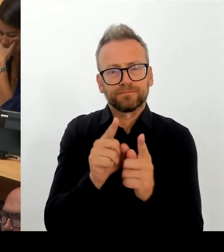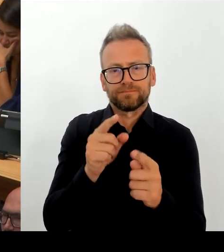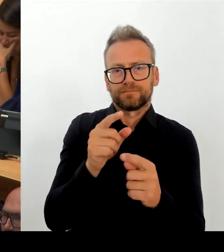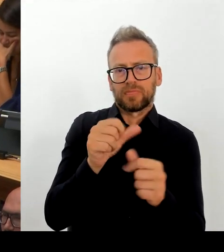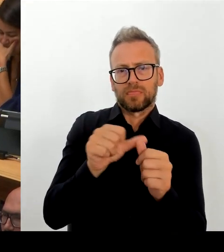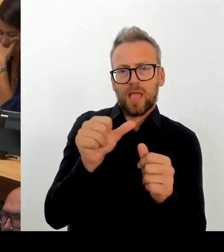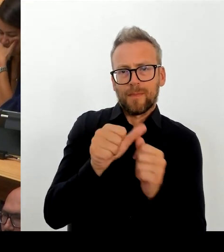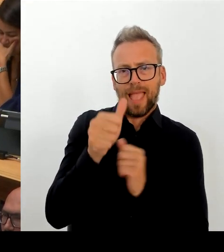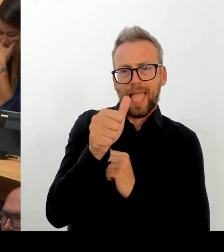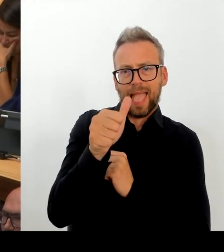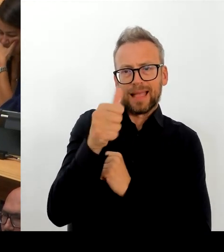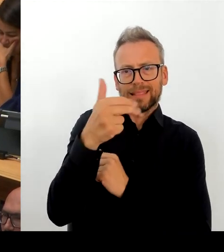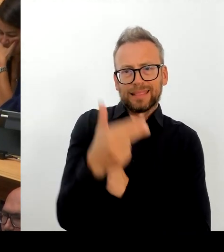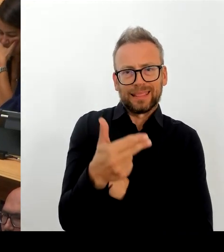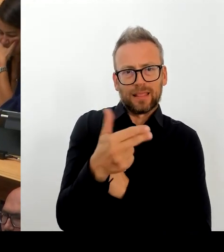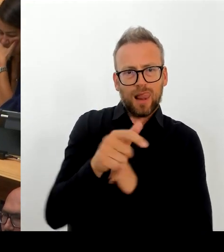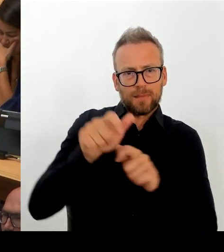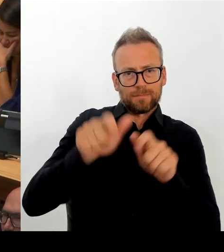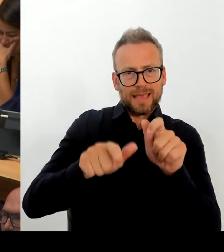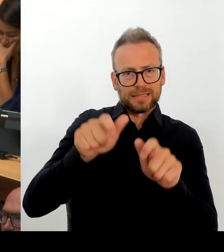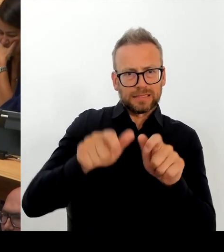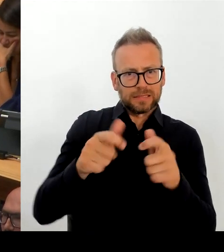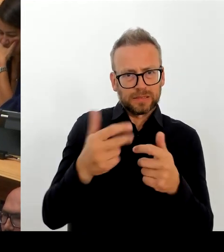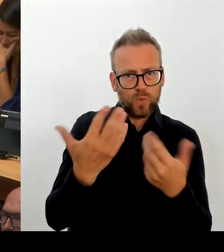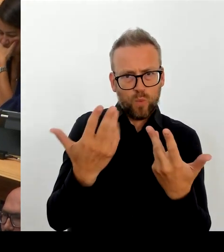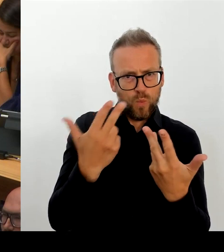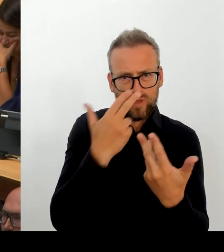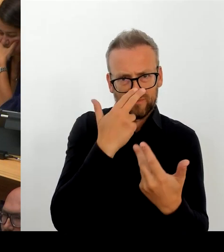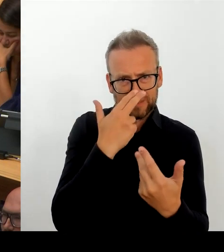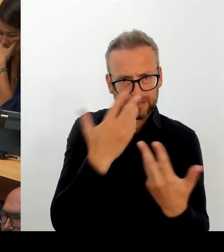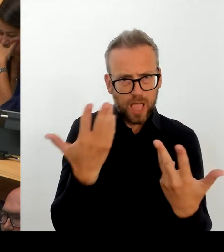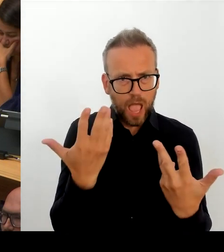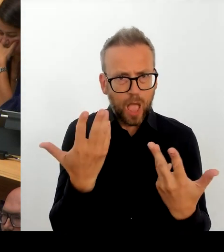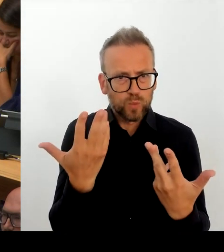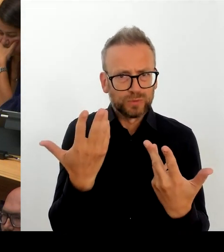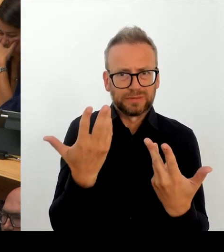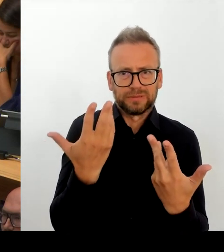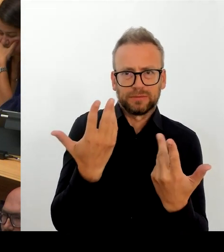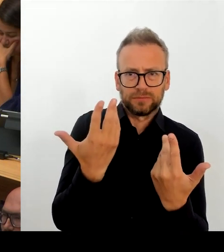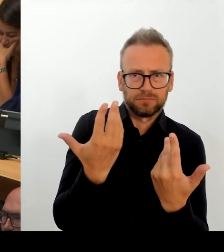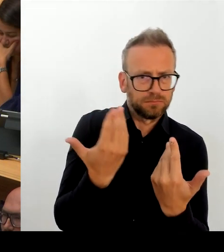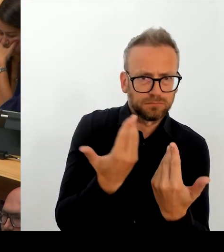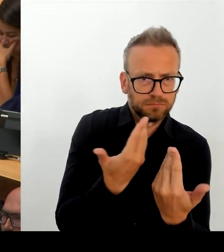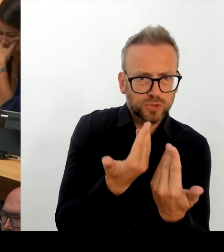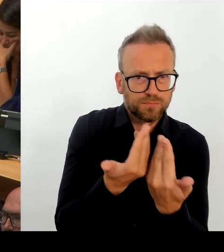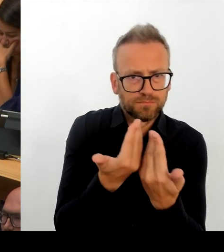eigenen landeseigenen Unternehmen, die Berliner Wirtschaft, all diejenigen, mit denen wir um die besten Köpfe konkurrieren, stehen.